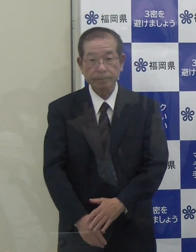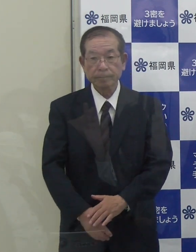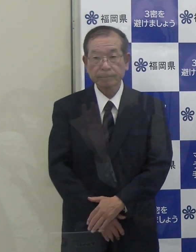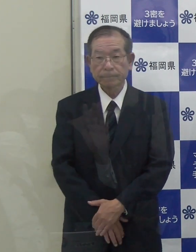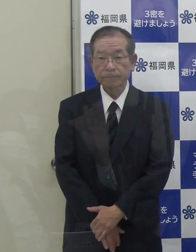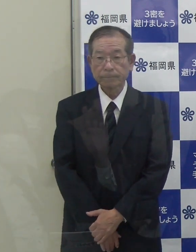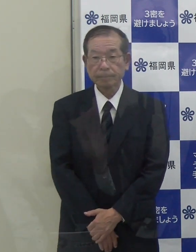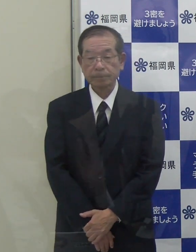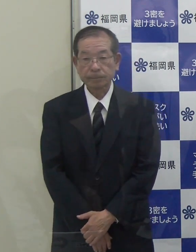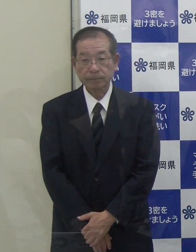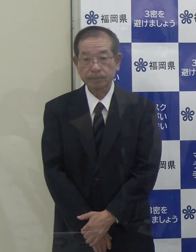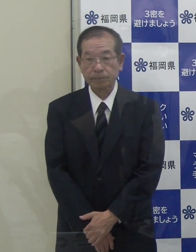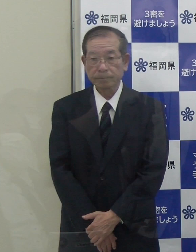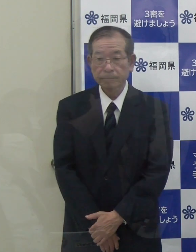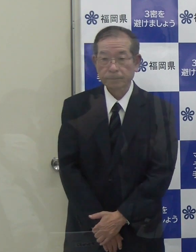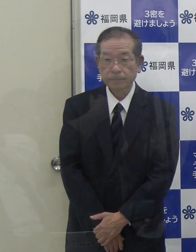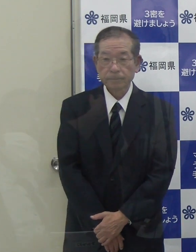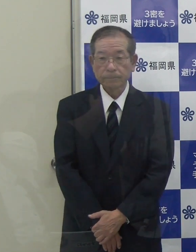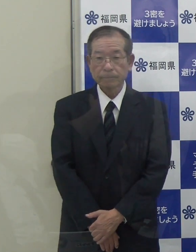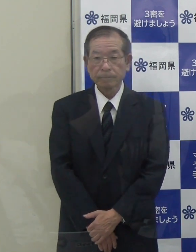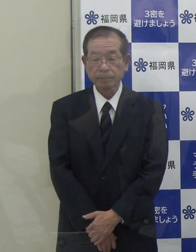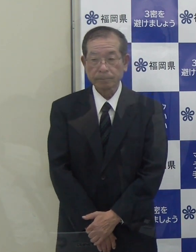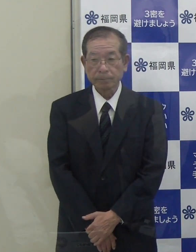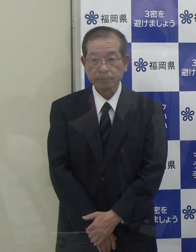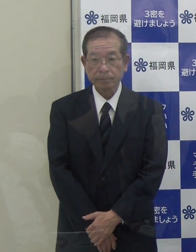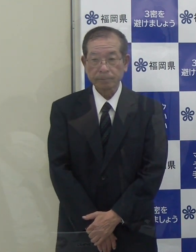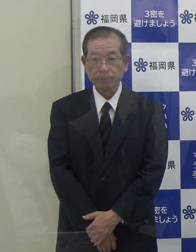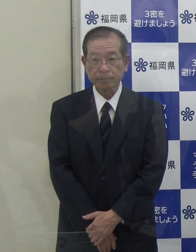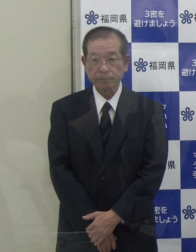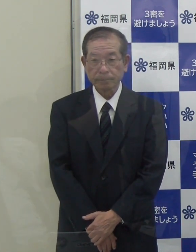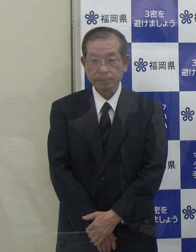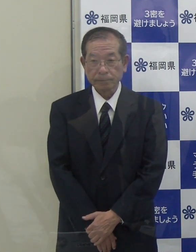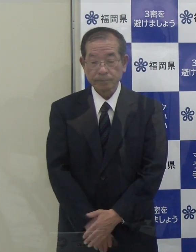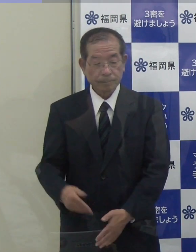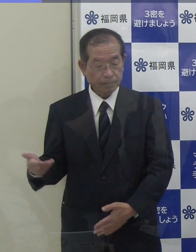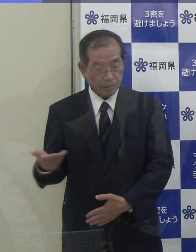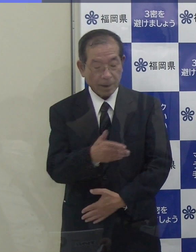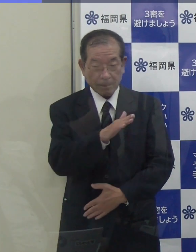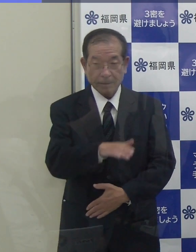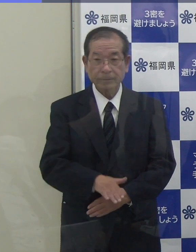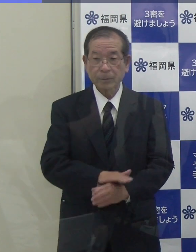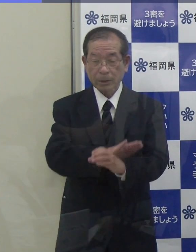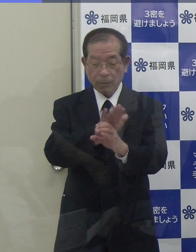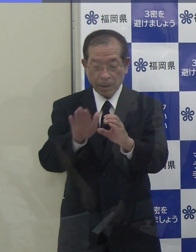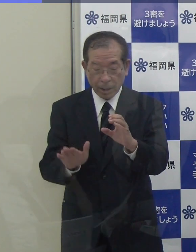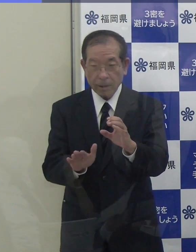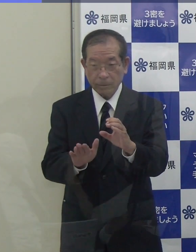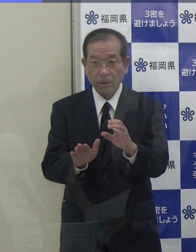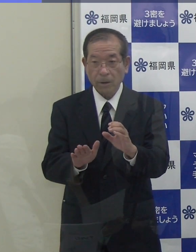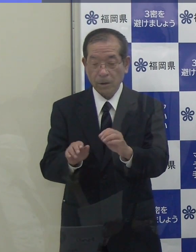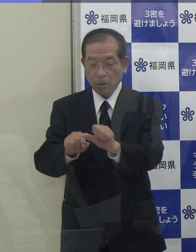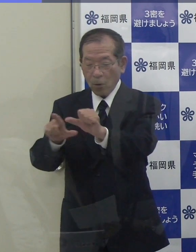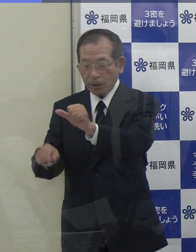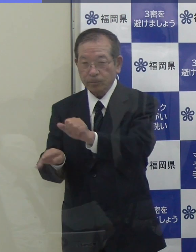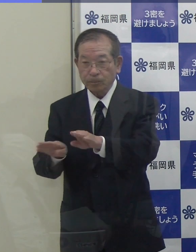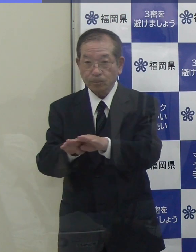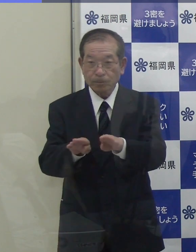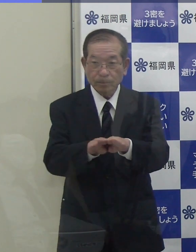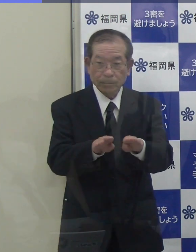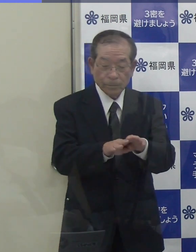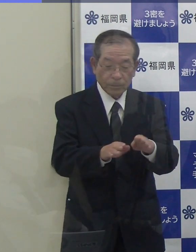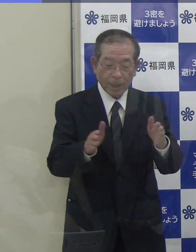（ＲＫＢ）新型コロナウイルスのゴールデンウイーク対策の件に関連して、